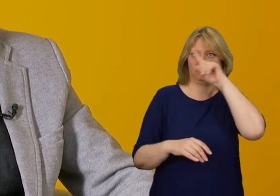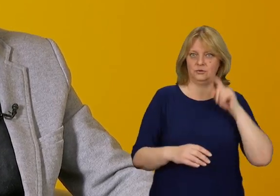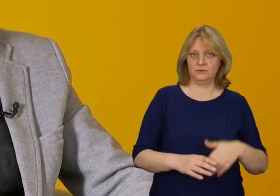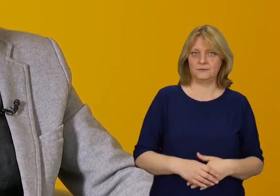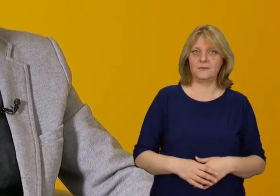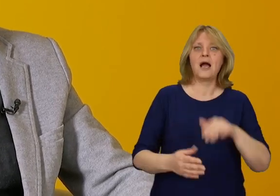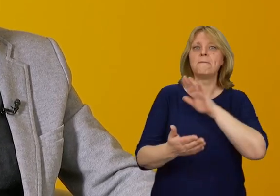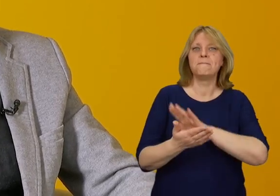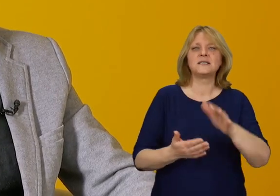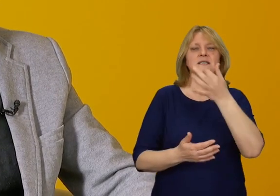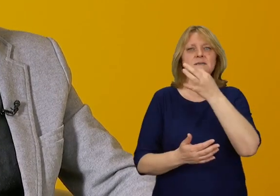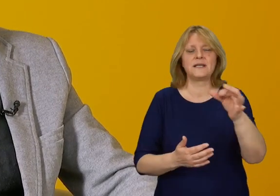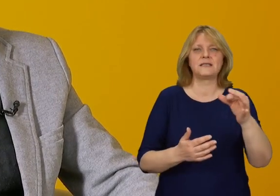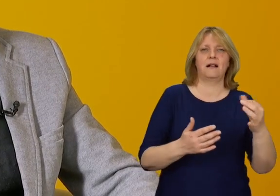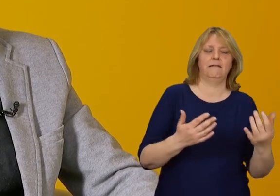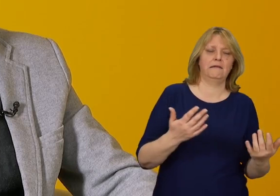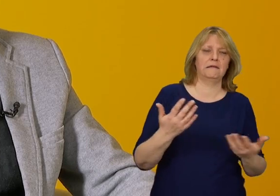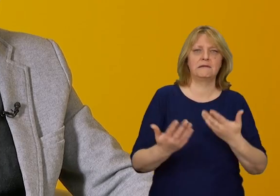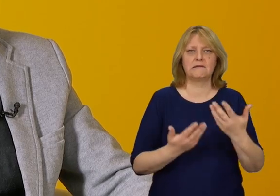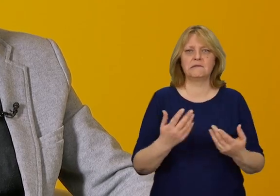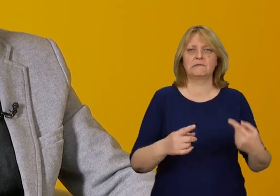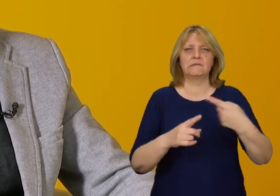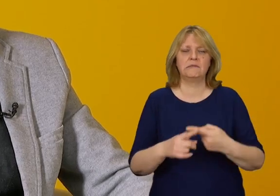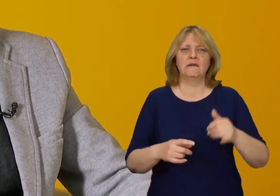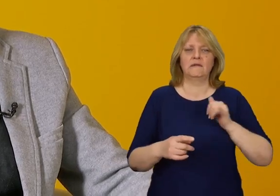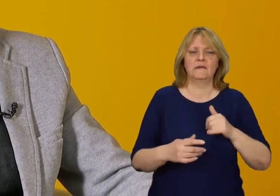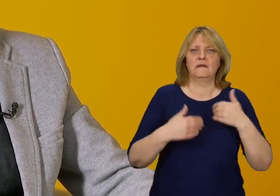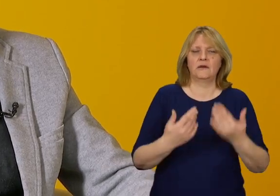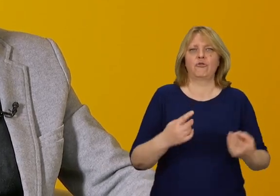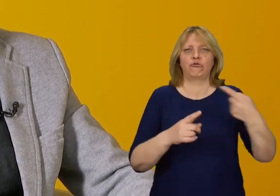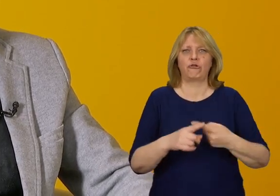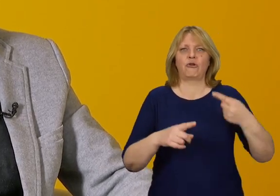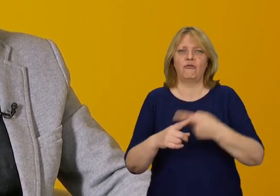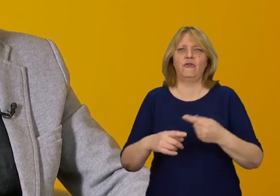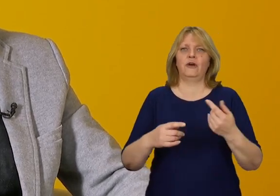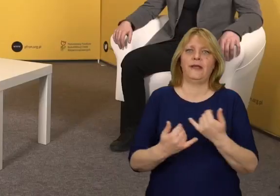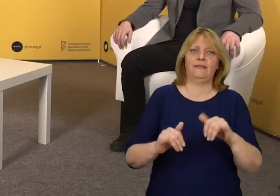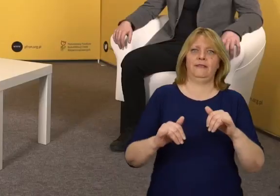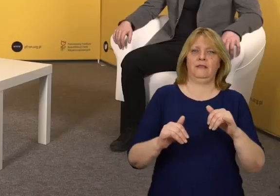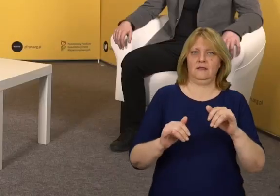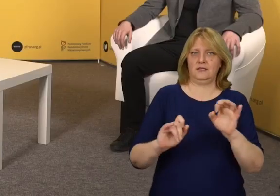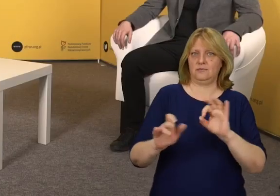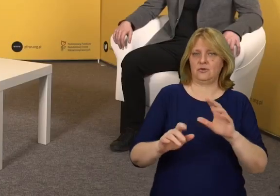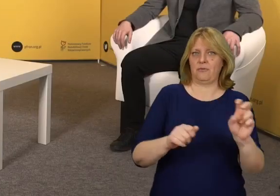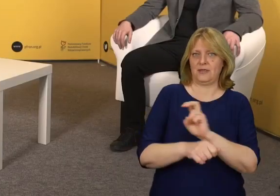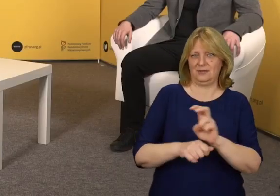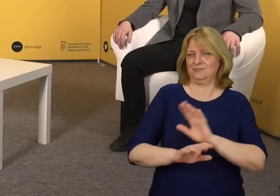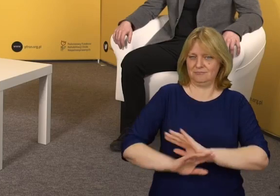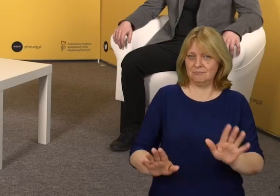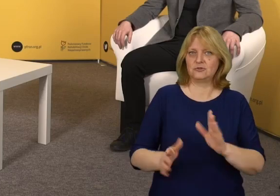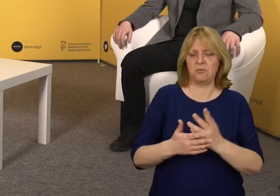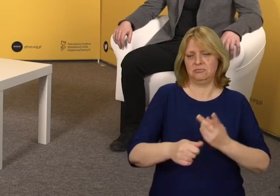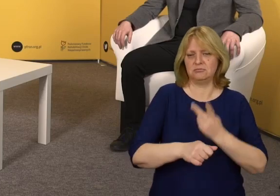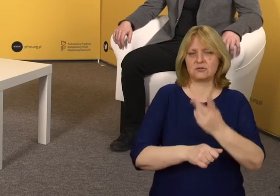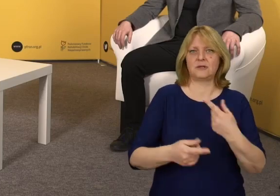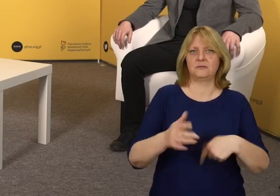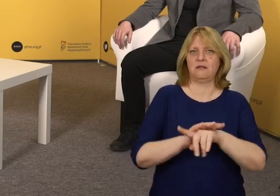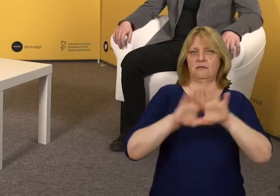bez stosowania specjalnych udogodnień czy rozwiązań technicznych, by po prostu były dostępne.